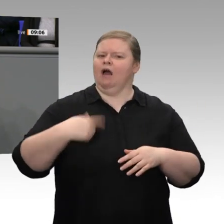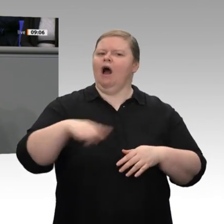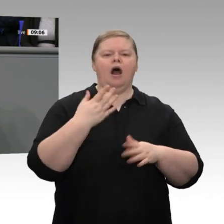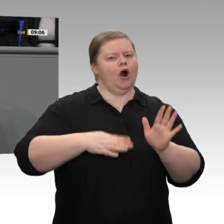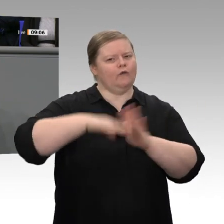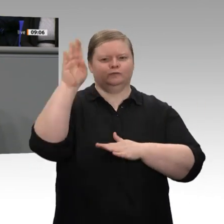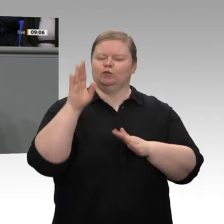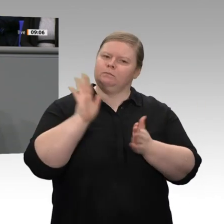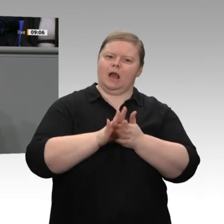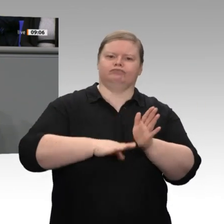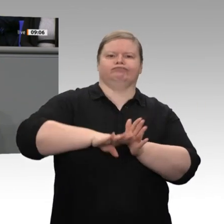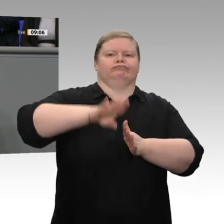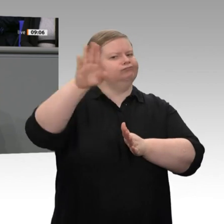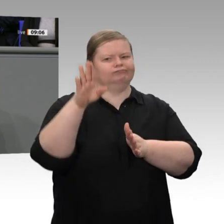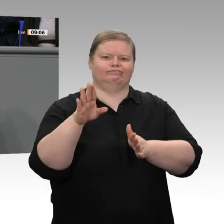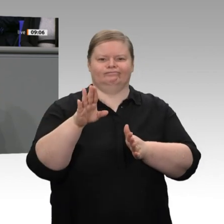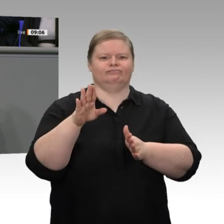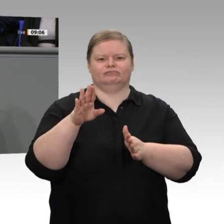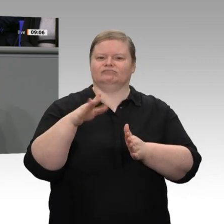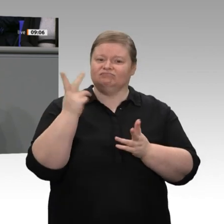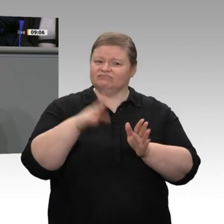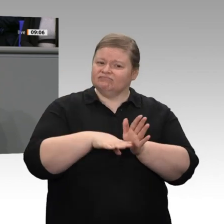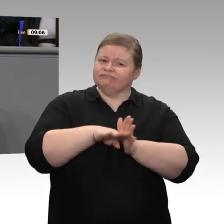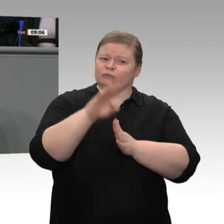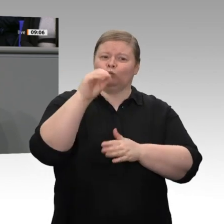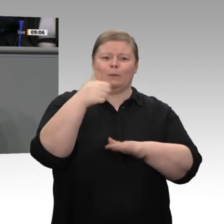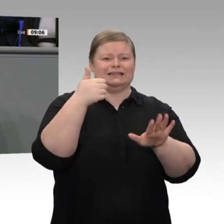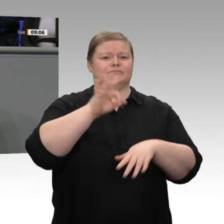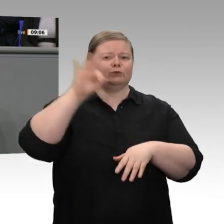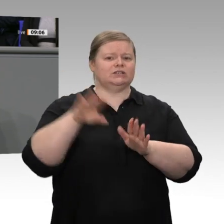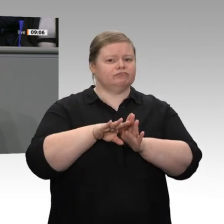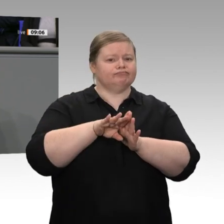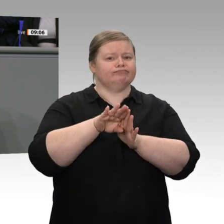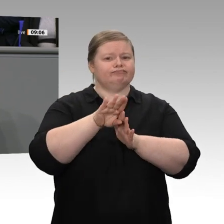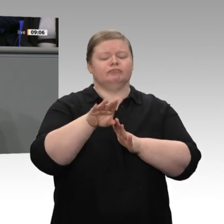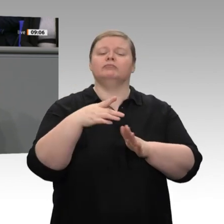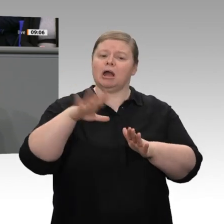0,6 Prozent gewachsen, also etwas stärker als erwartet, aber - das ist auch unsere